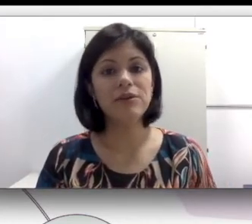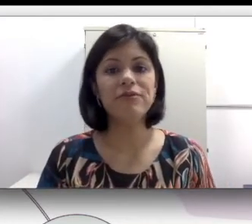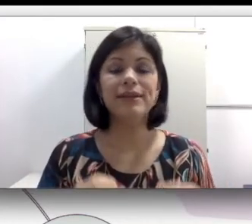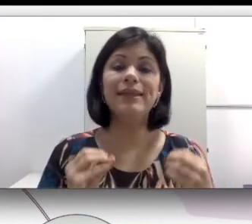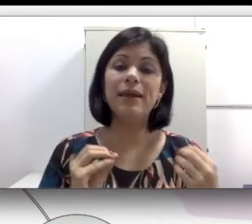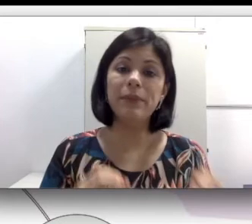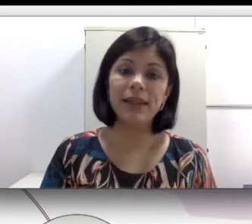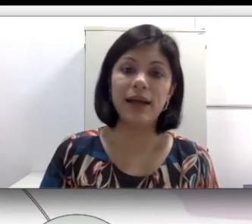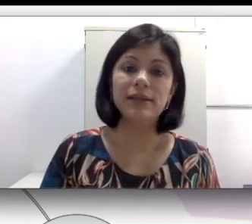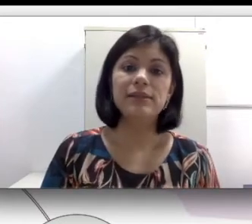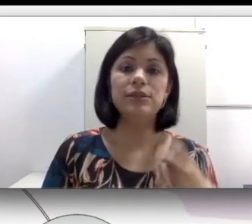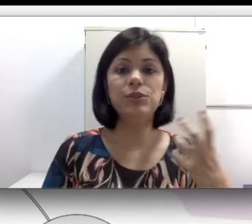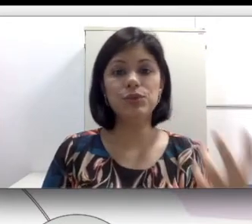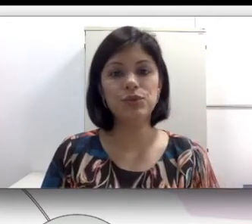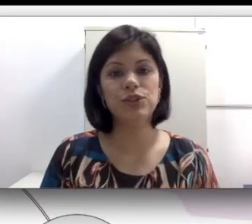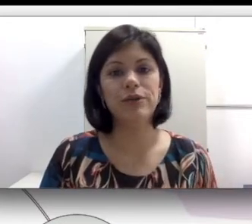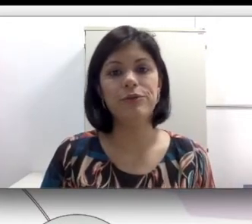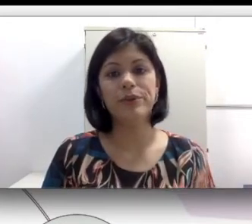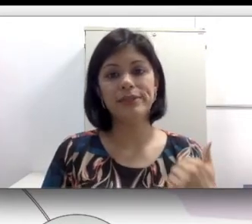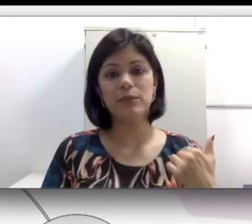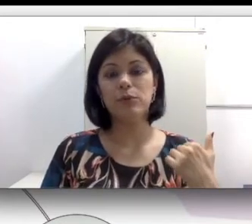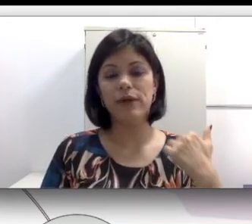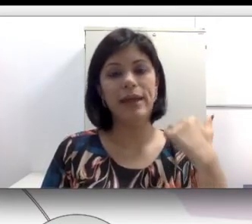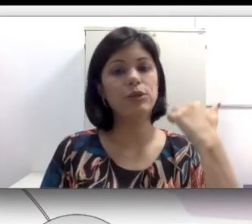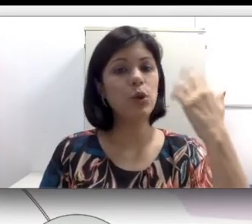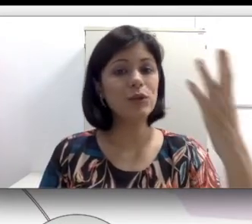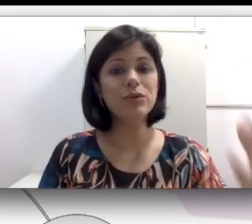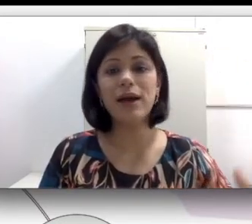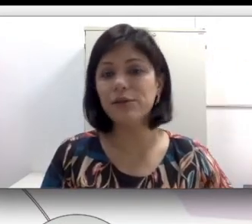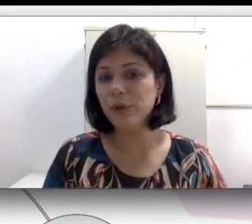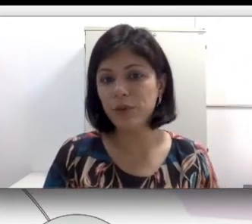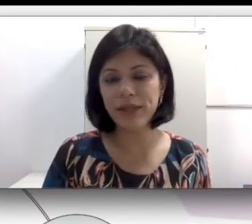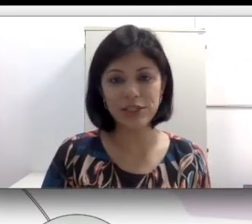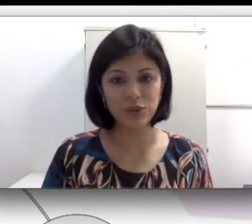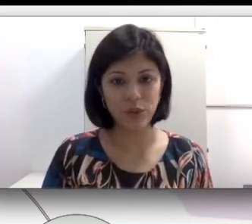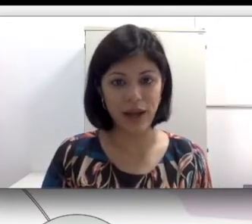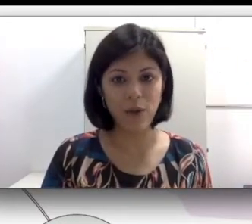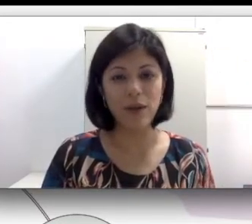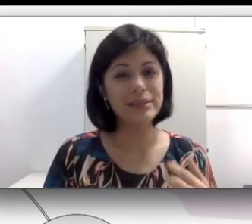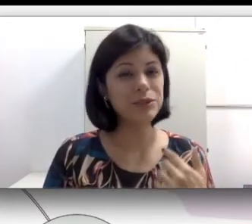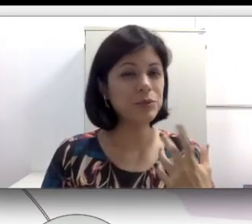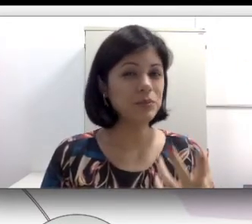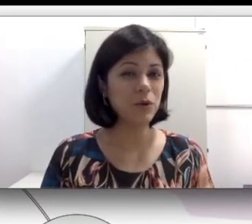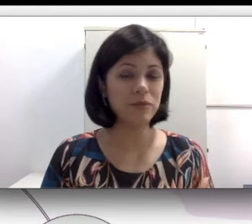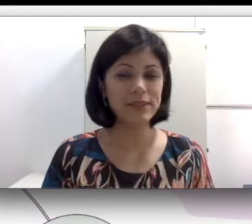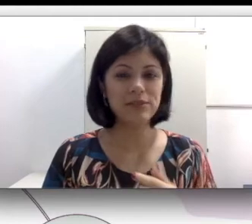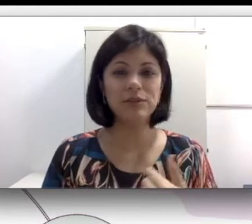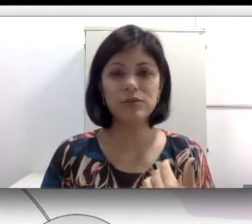vai determinar, se um sujeito é educado numa abordagem oral, assim como vocês viram no